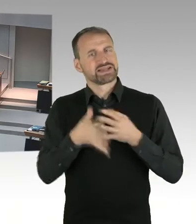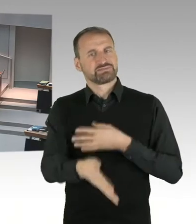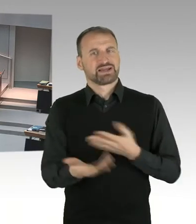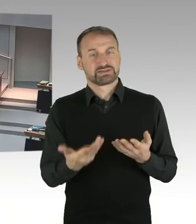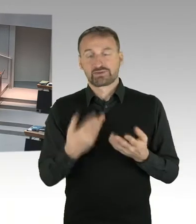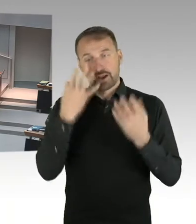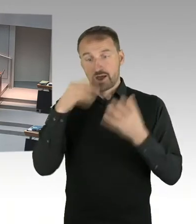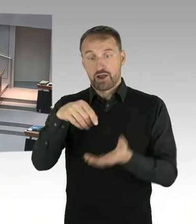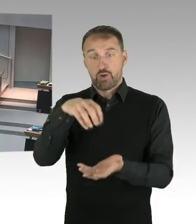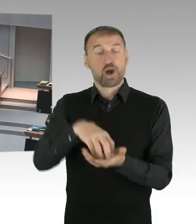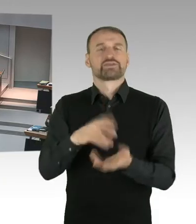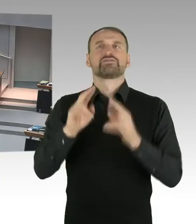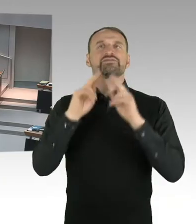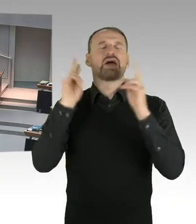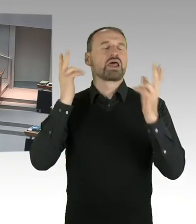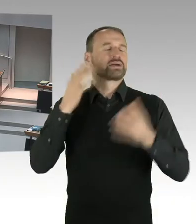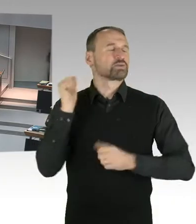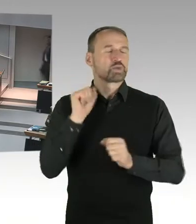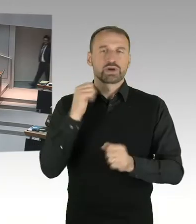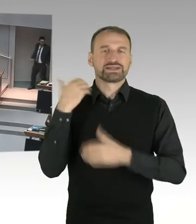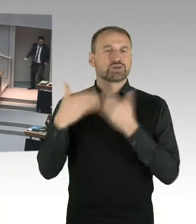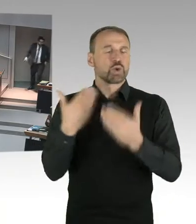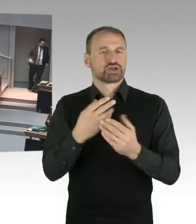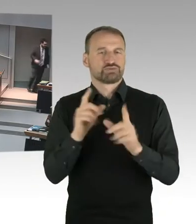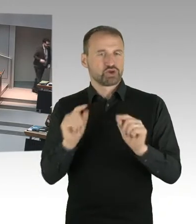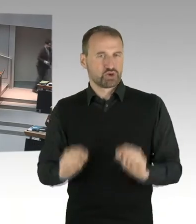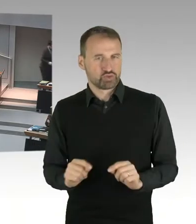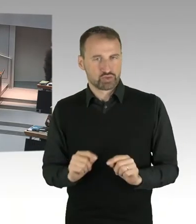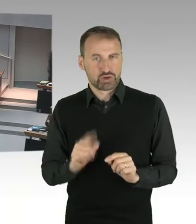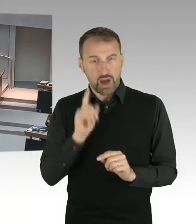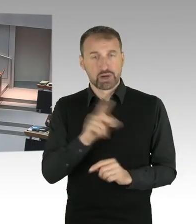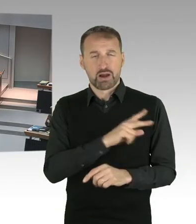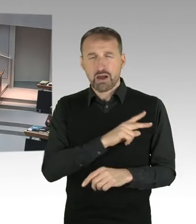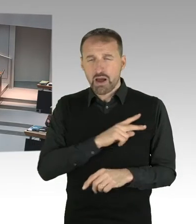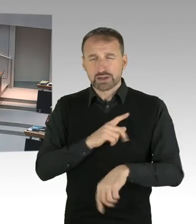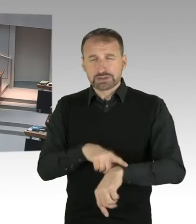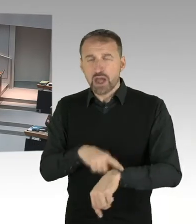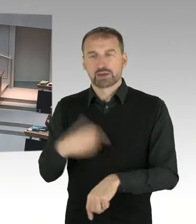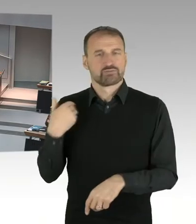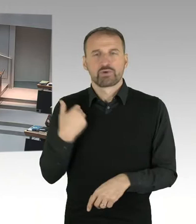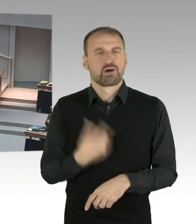ob eigentlich die derzeitige Situation angemessen ist, dieser Bedeutung des Ortes.